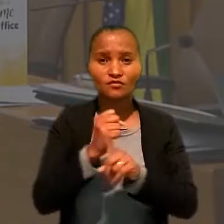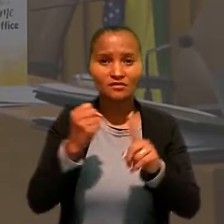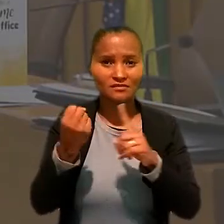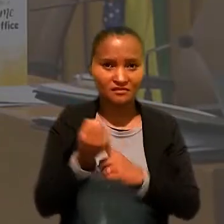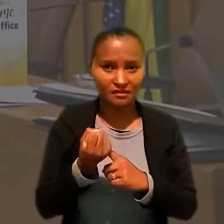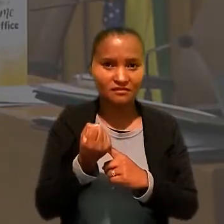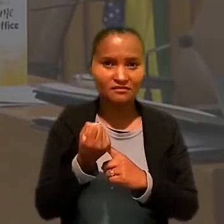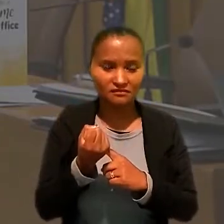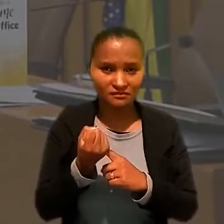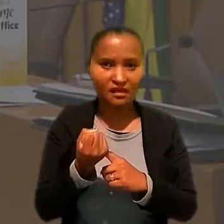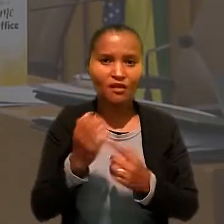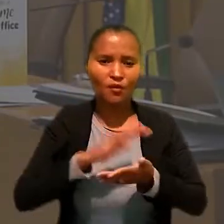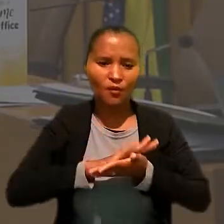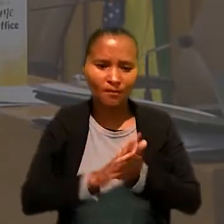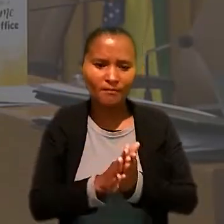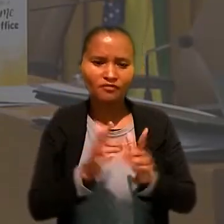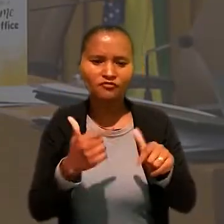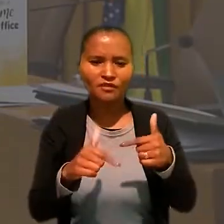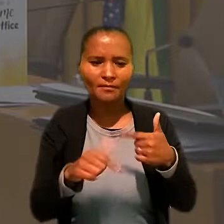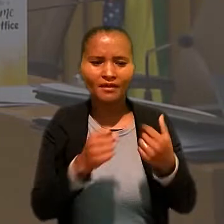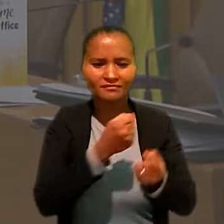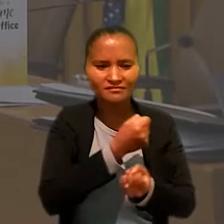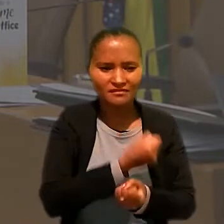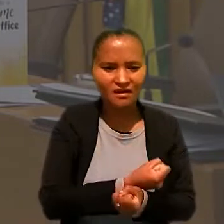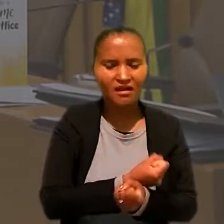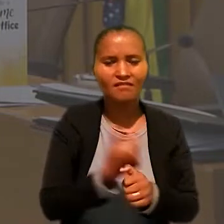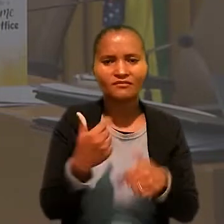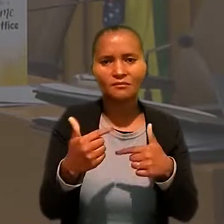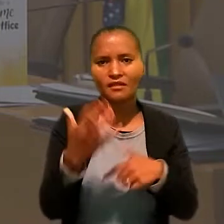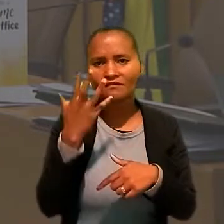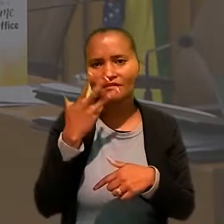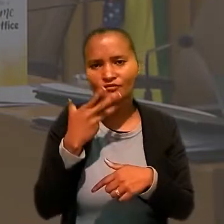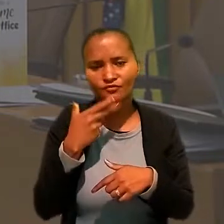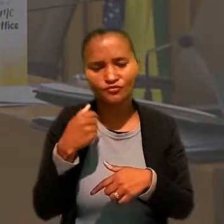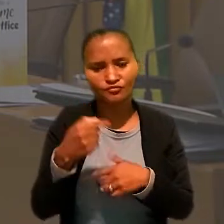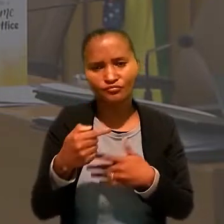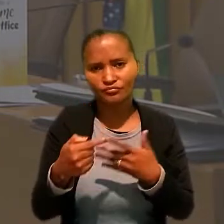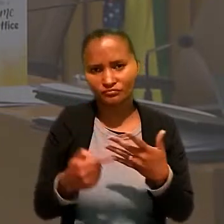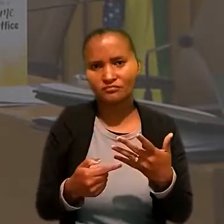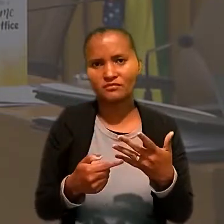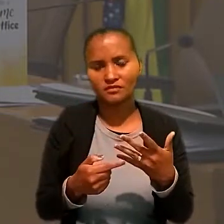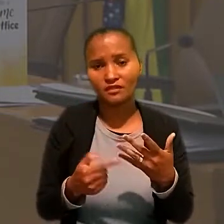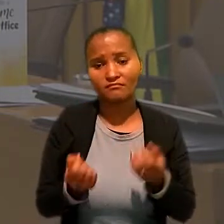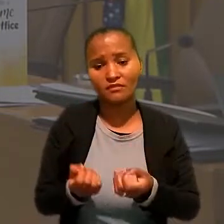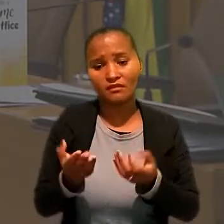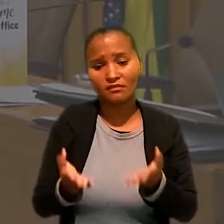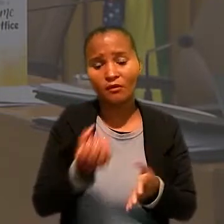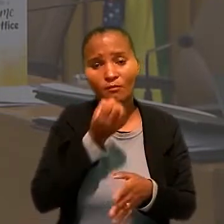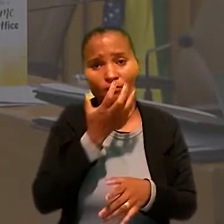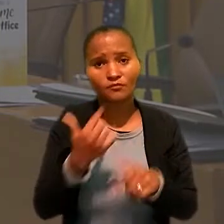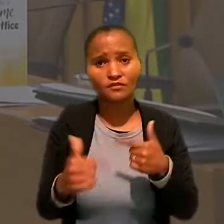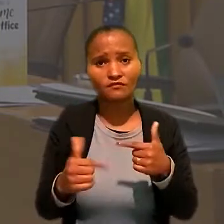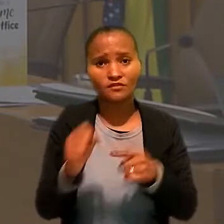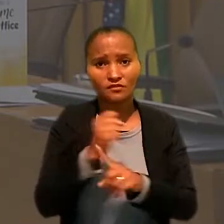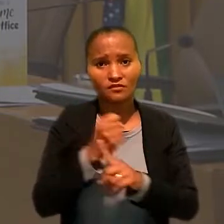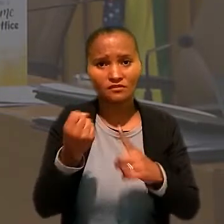combate ao trabalho escravo, trabalho infantil. Enfim, prestar um bom serviço à sociedade brasileira".